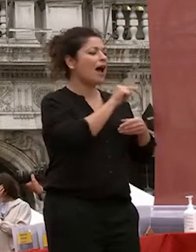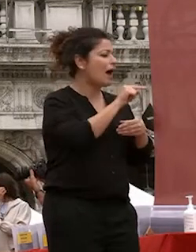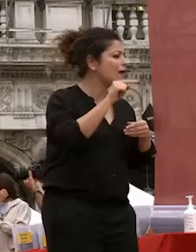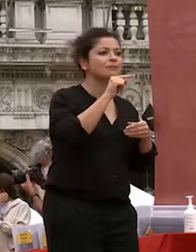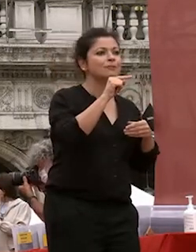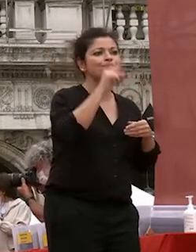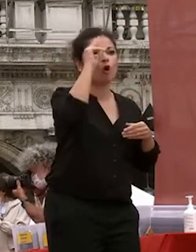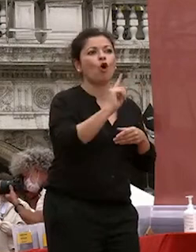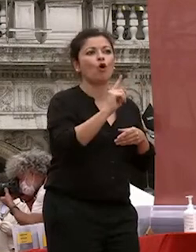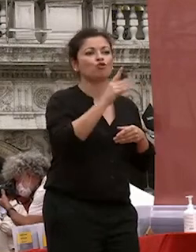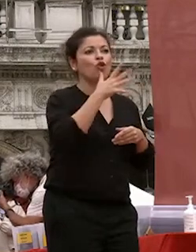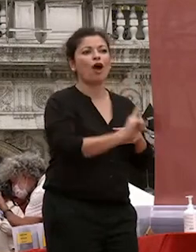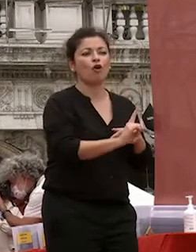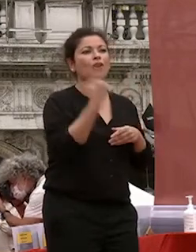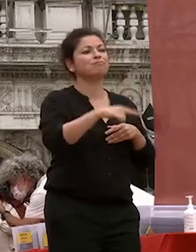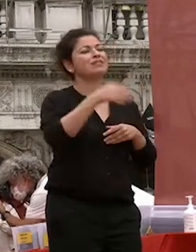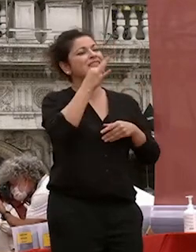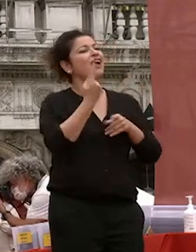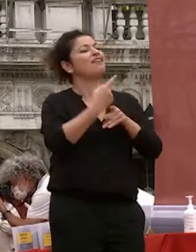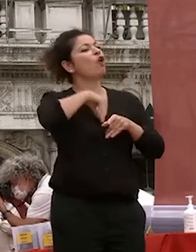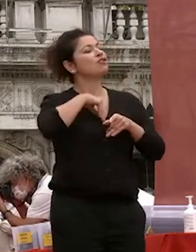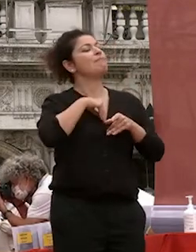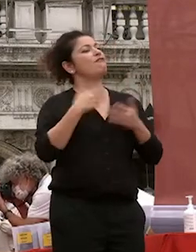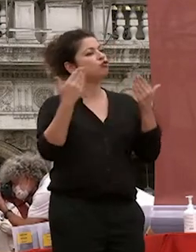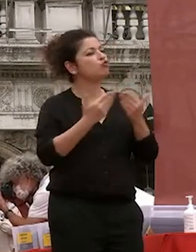consapevolezza che continua a studiare continuare a essere curiosi verso lo